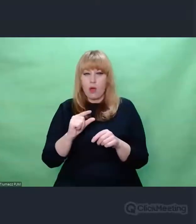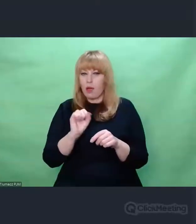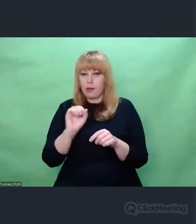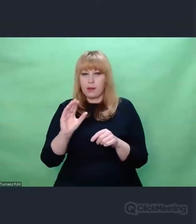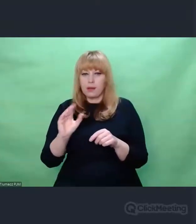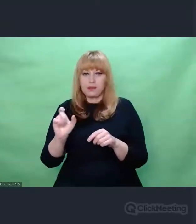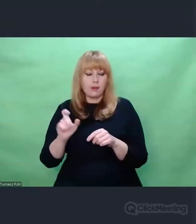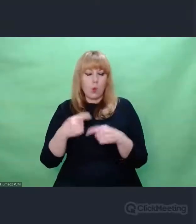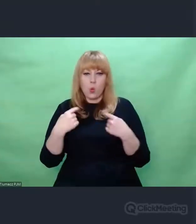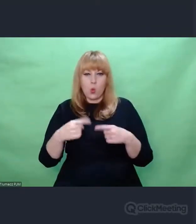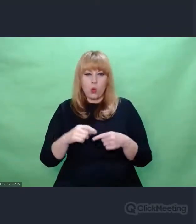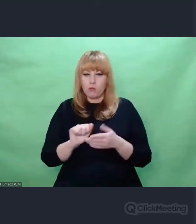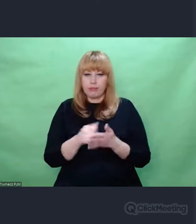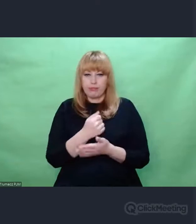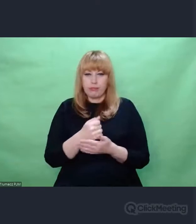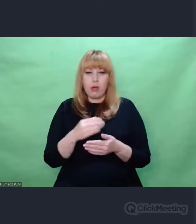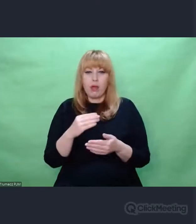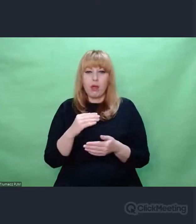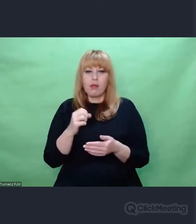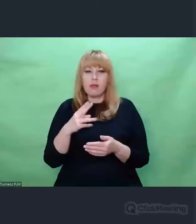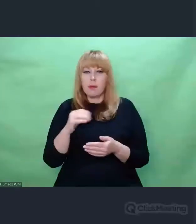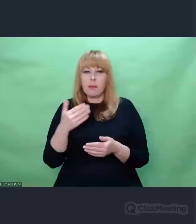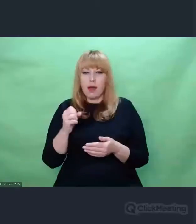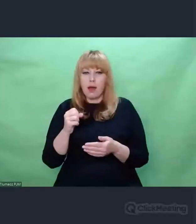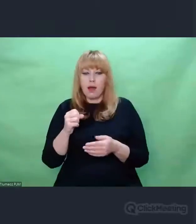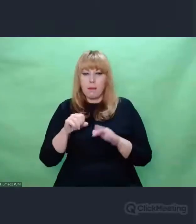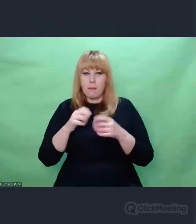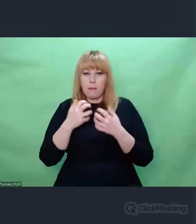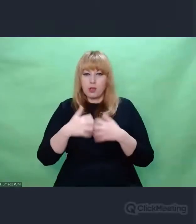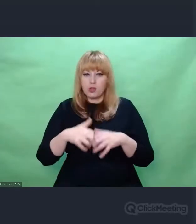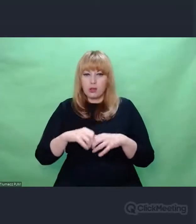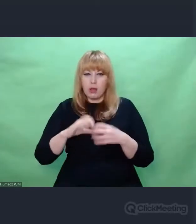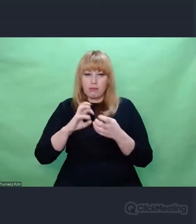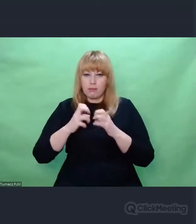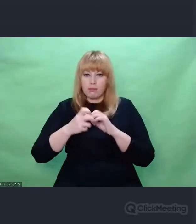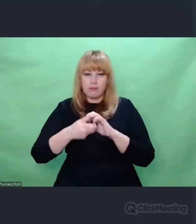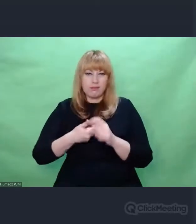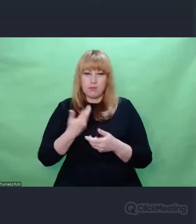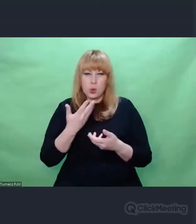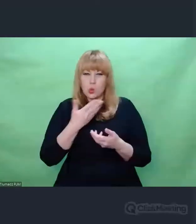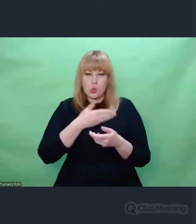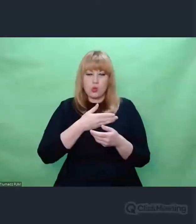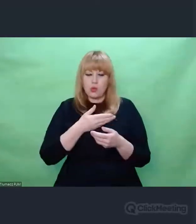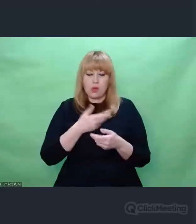Tego nie było, bo Enigma jakby nie przerabiała takich danych. Nie o to chodziło w kryptologii.